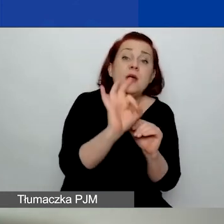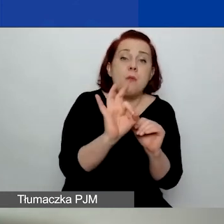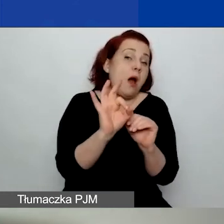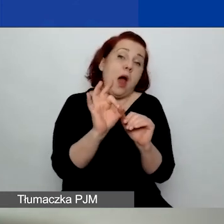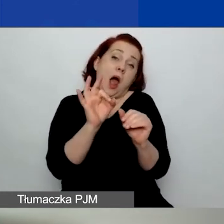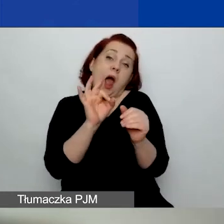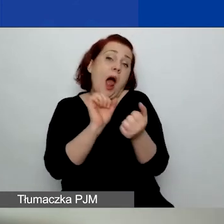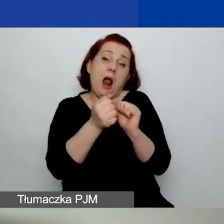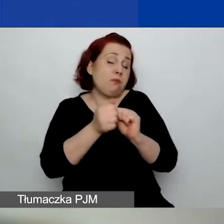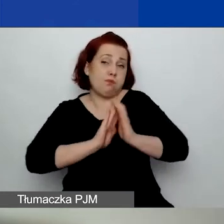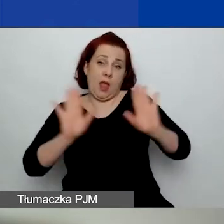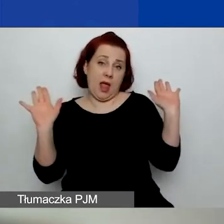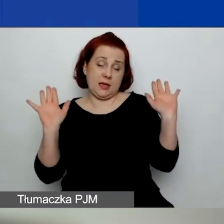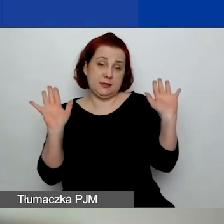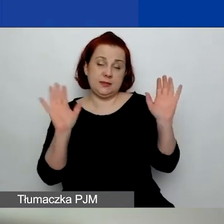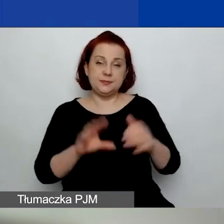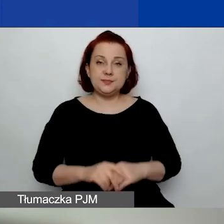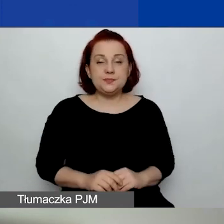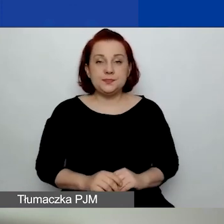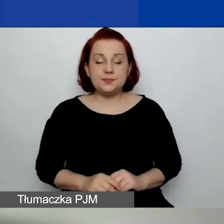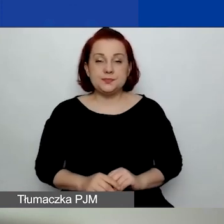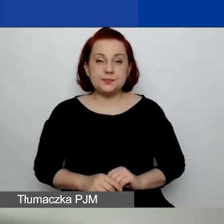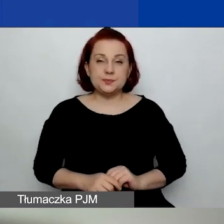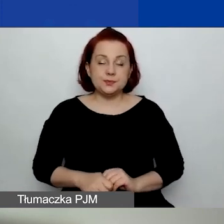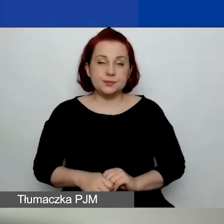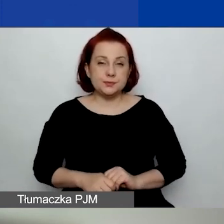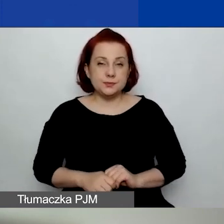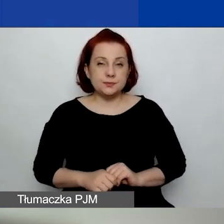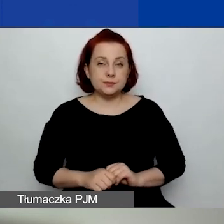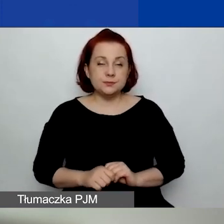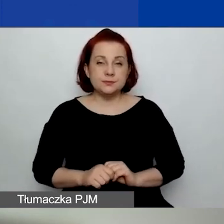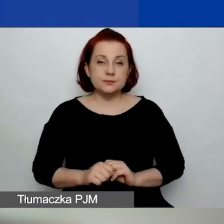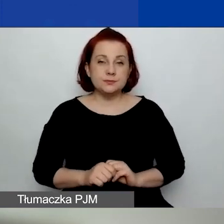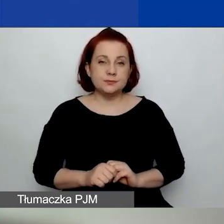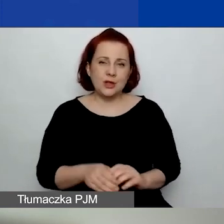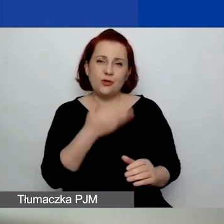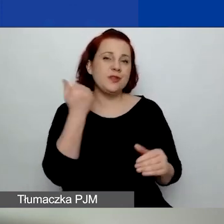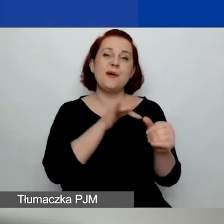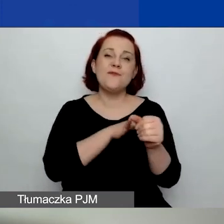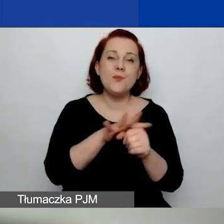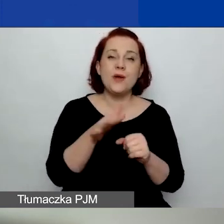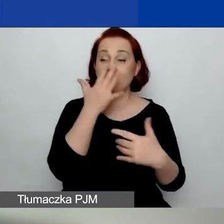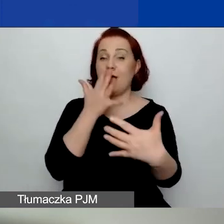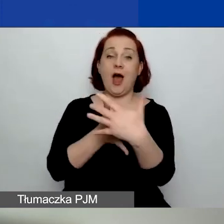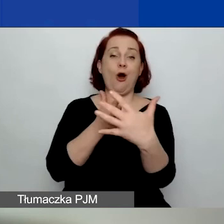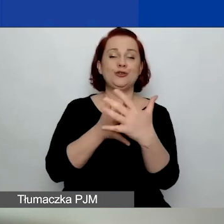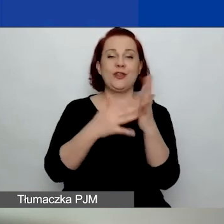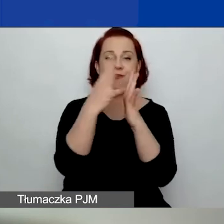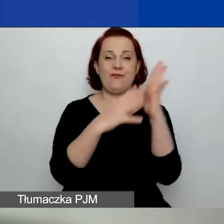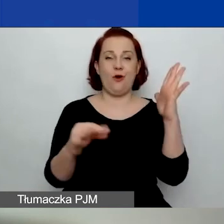Wniosek będzie… Nie ma to wpływu na ocenę formalną wniosku.